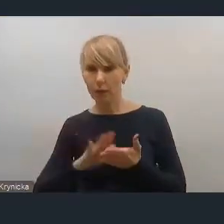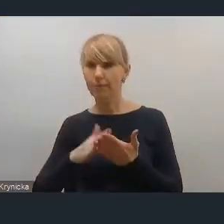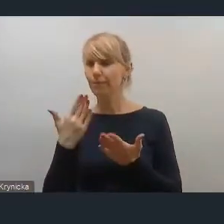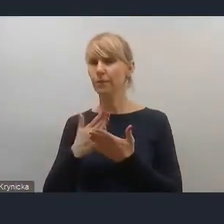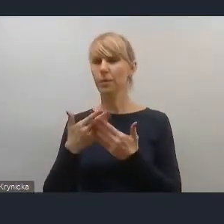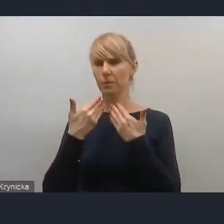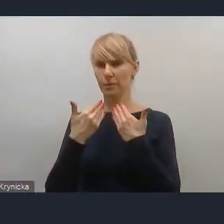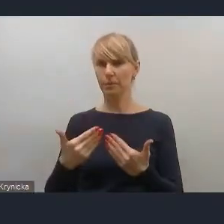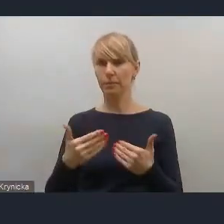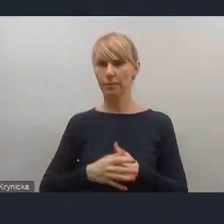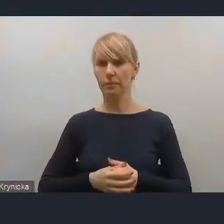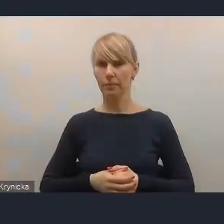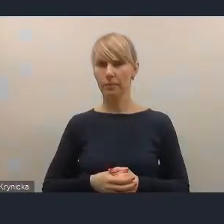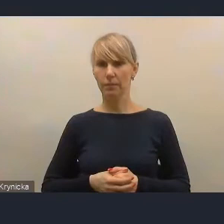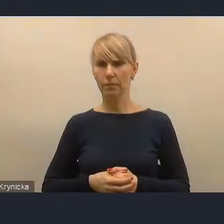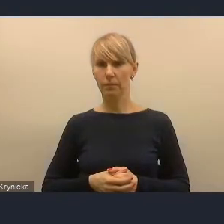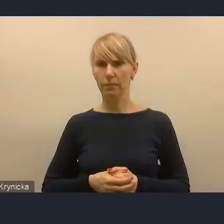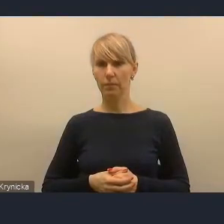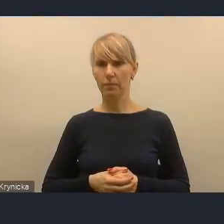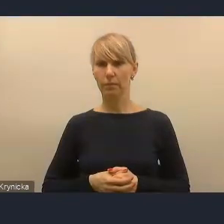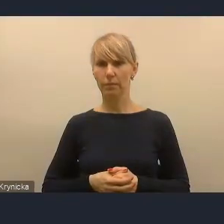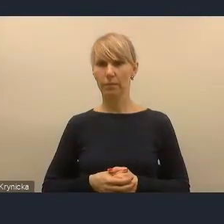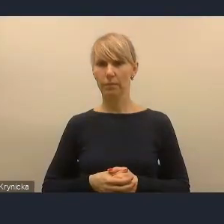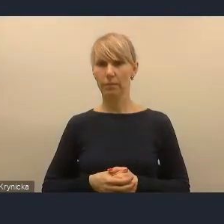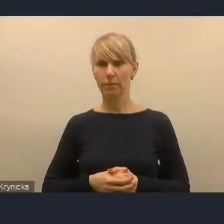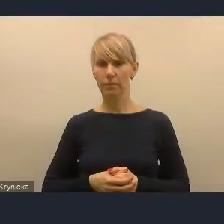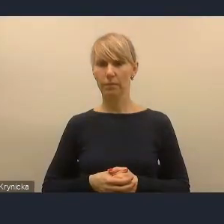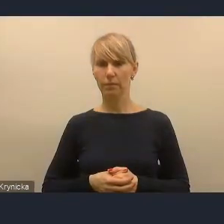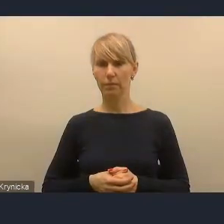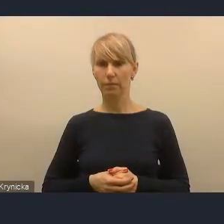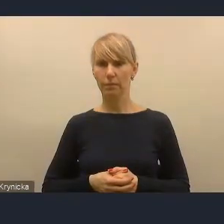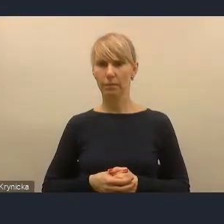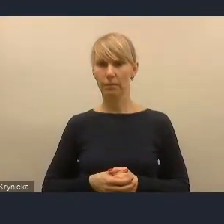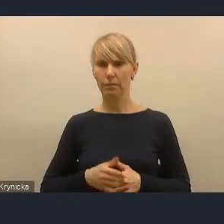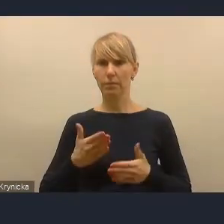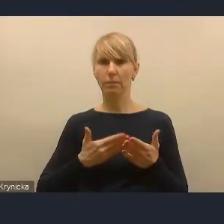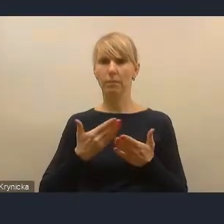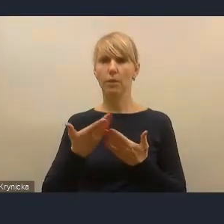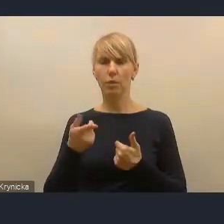z Ostrowa Wielkopolskiego, wiceprezesa zarządu Fundacji Wiedza, Nauka, Przyszłość.